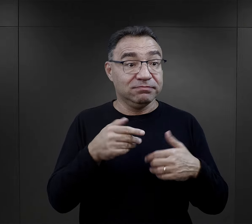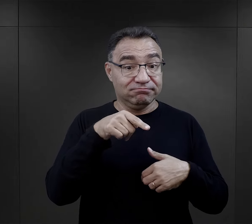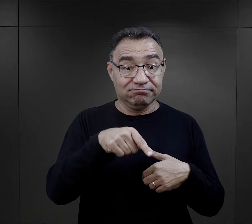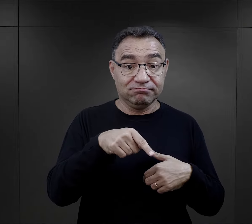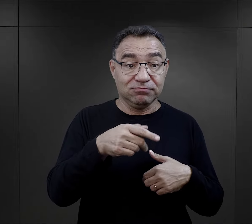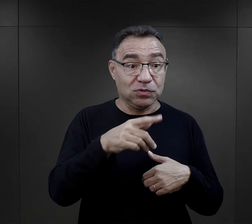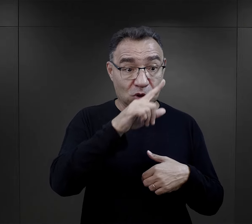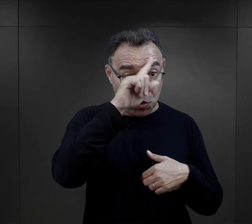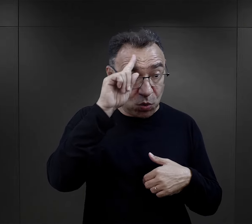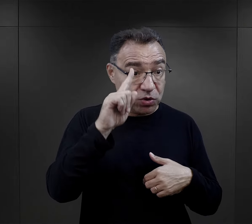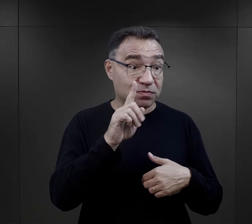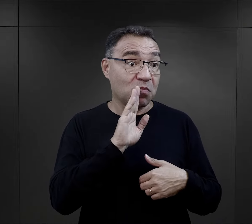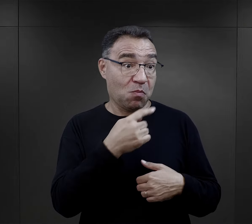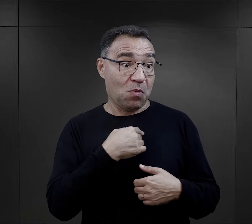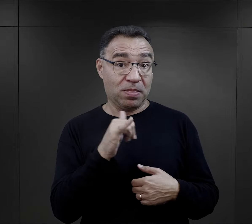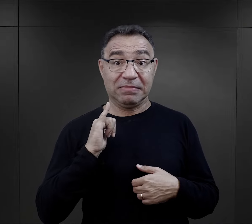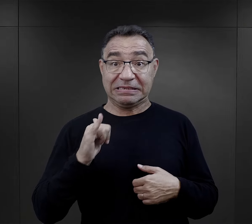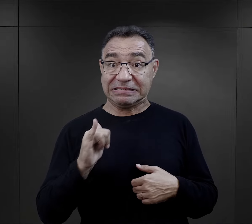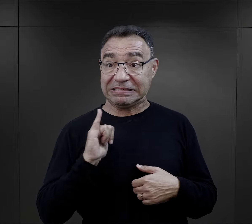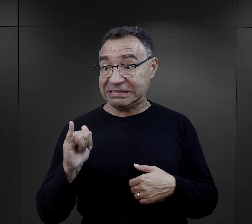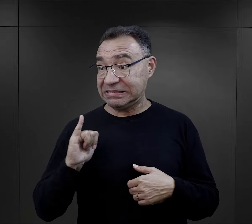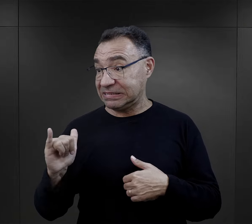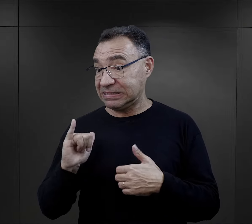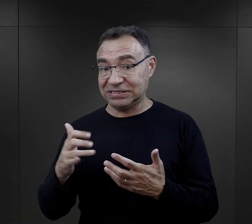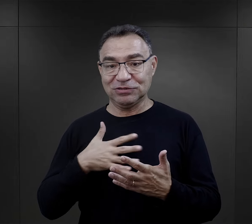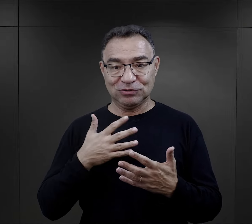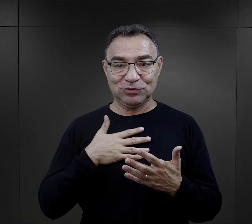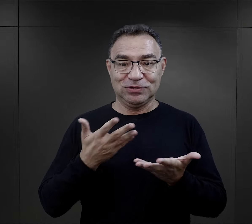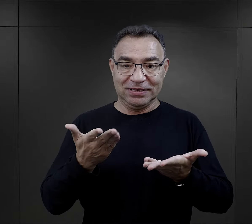i właśnie w obrębie ludzi myślących podobnie